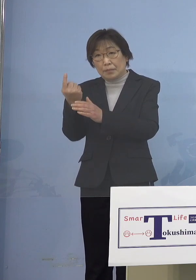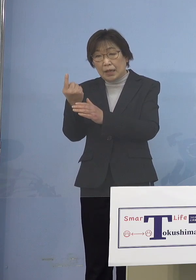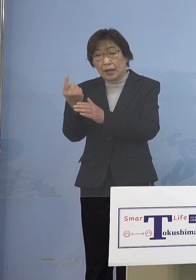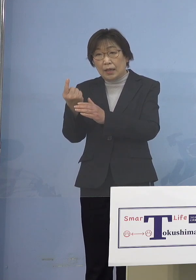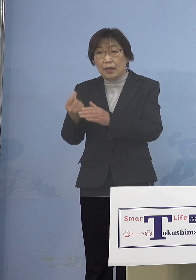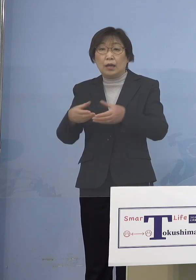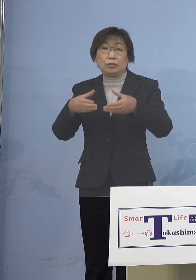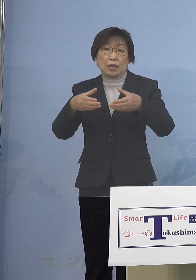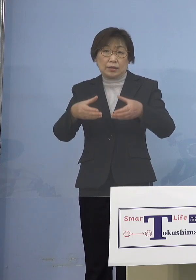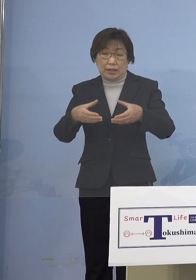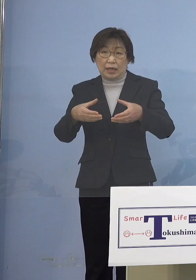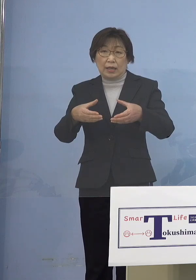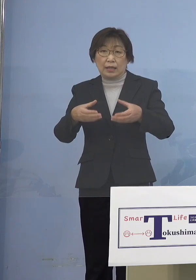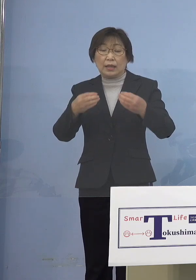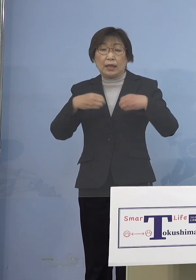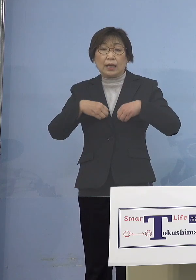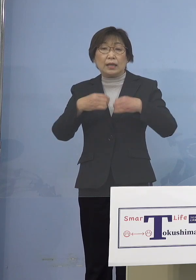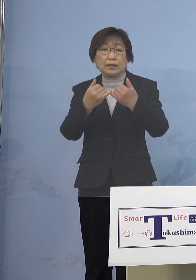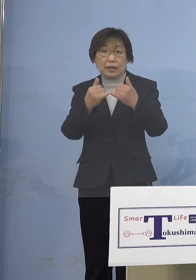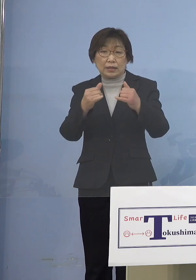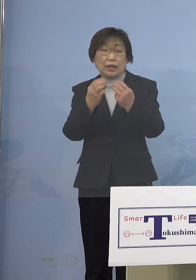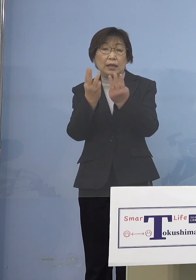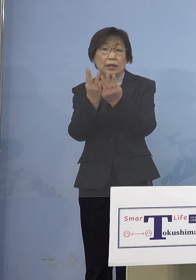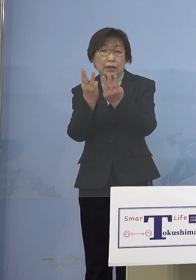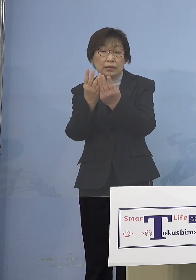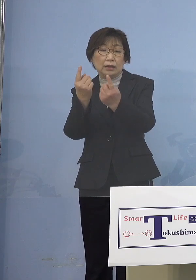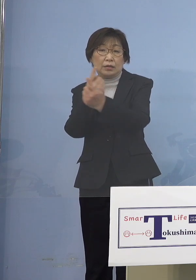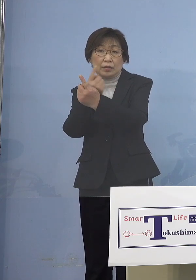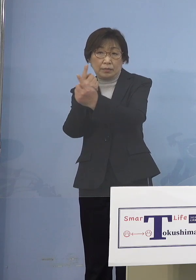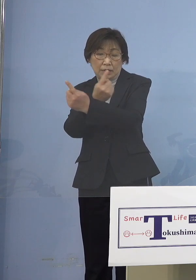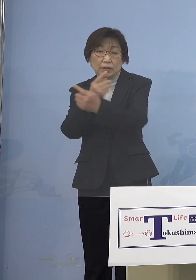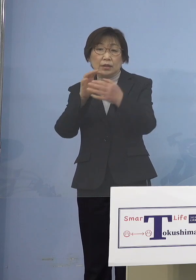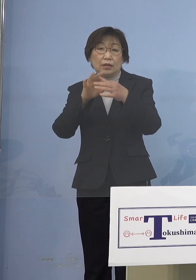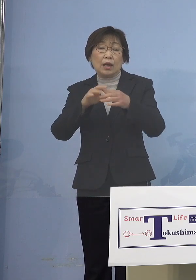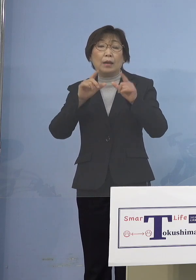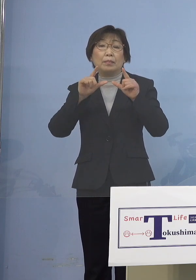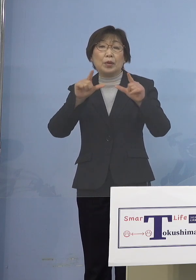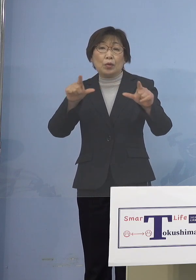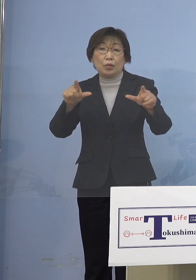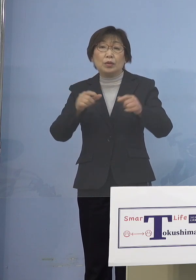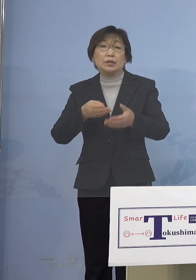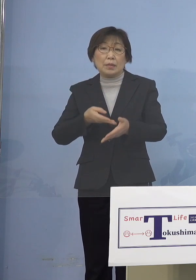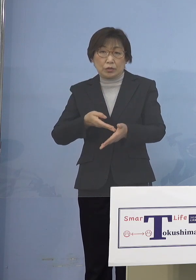感染者に動きがございましたので 発表させていただきます